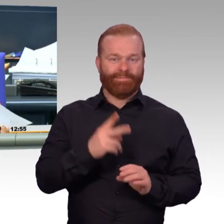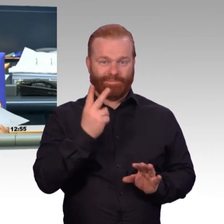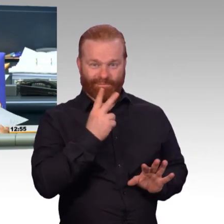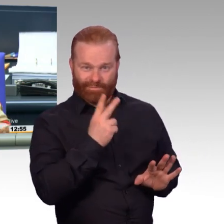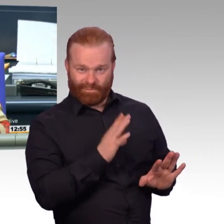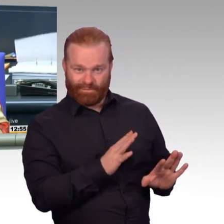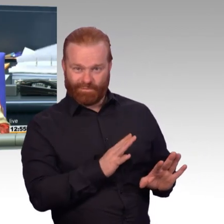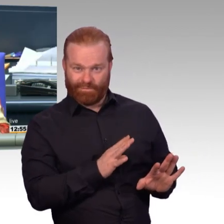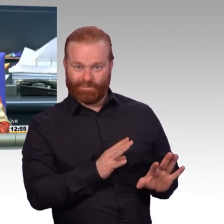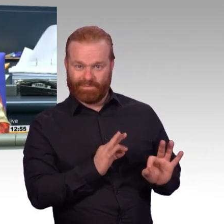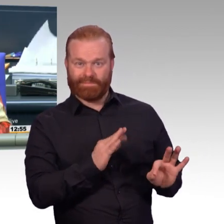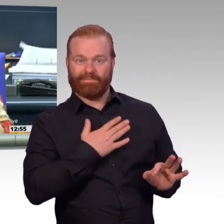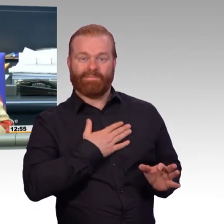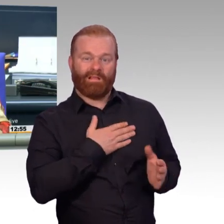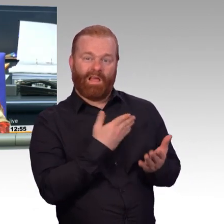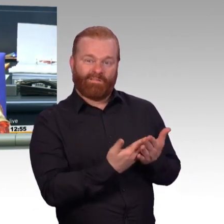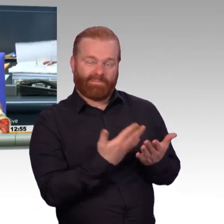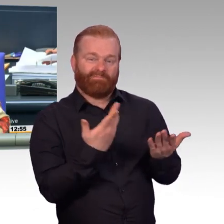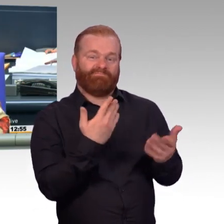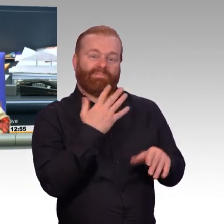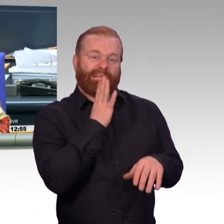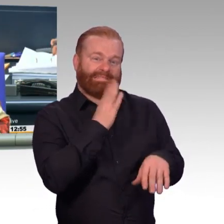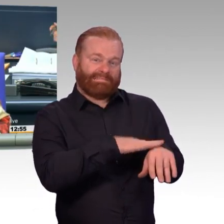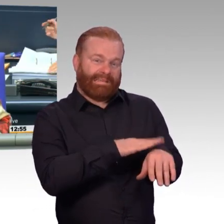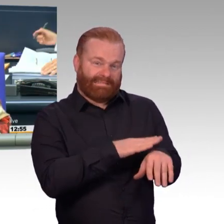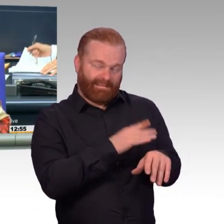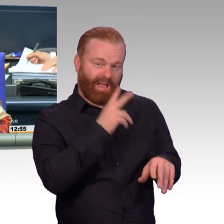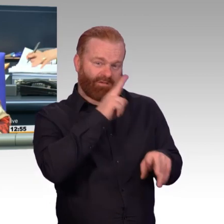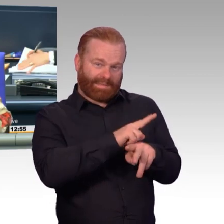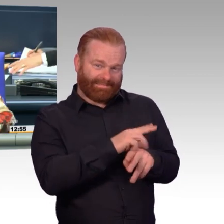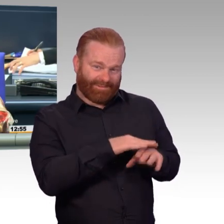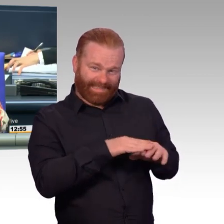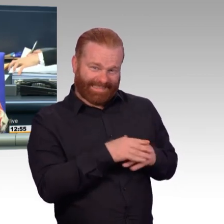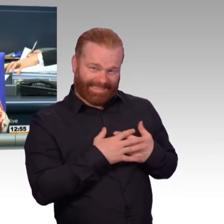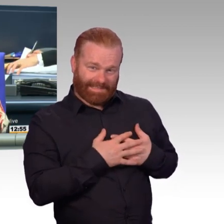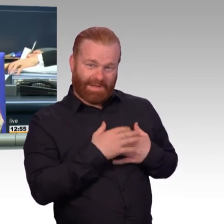So. Ich schließe die Aussprache. Interfraktionell wird Überweisung der Vorlagen